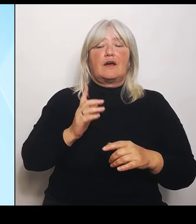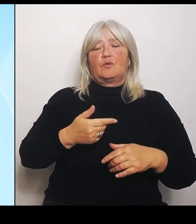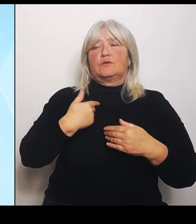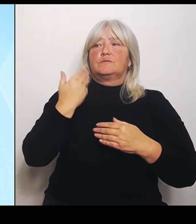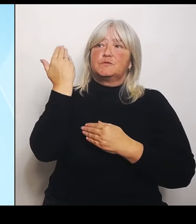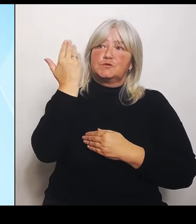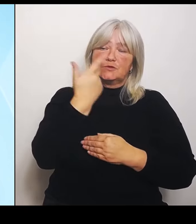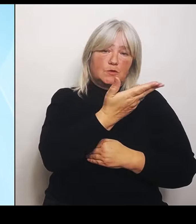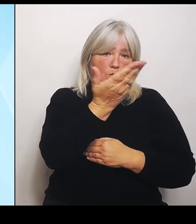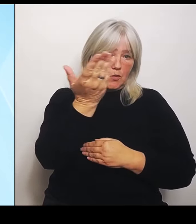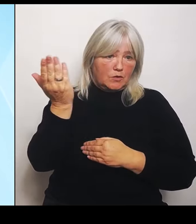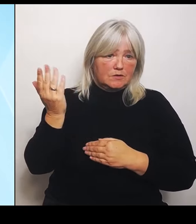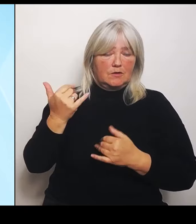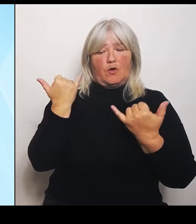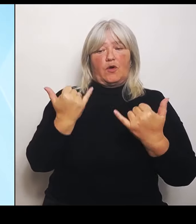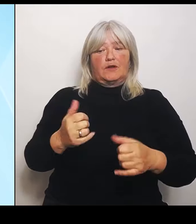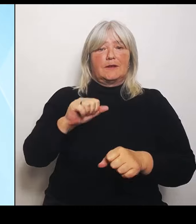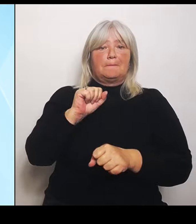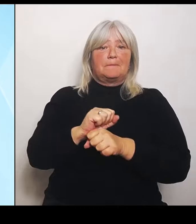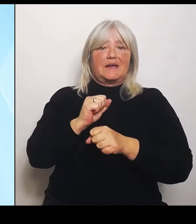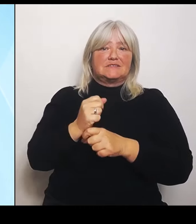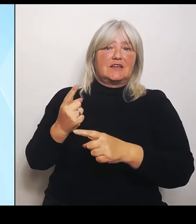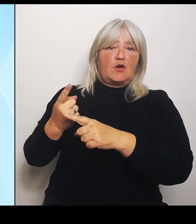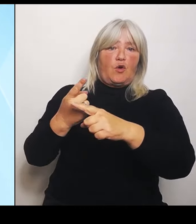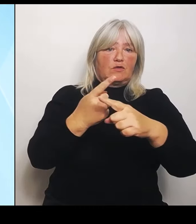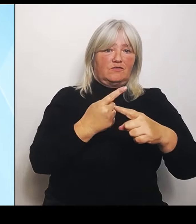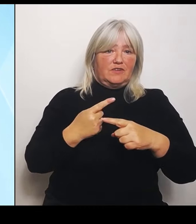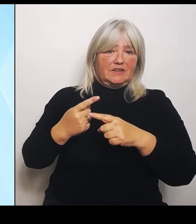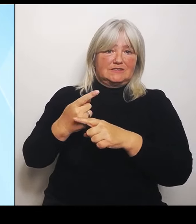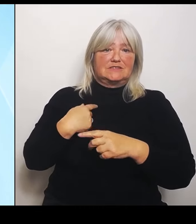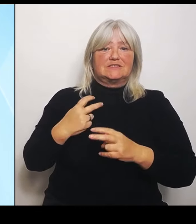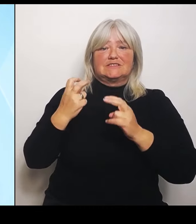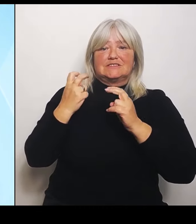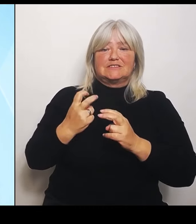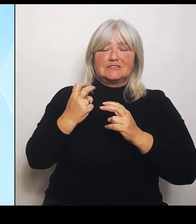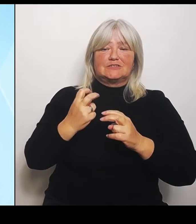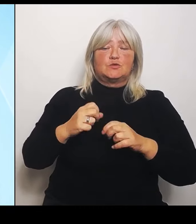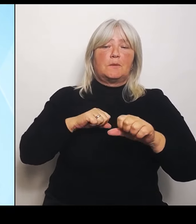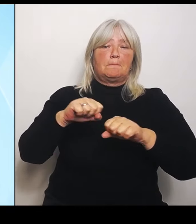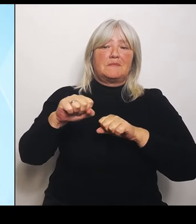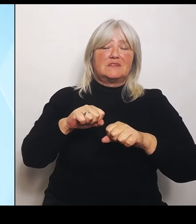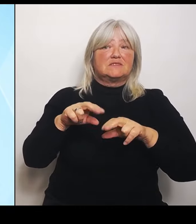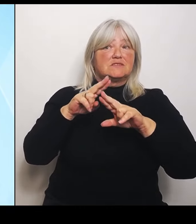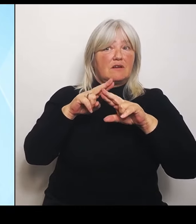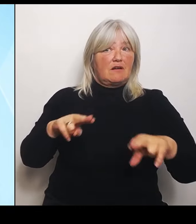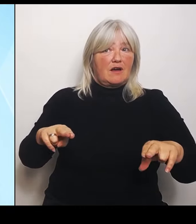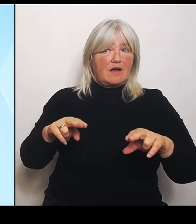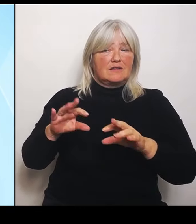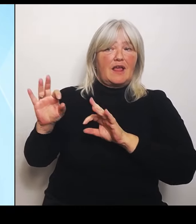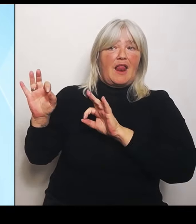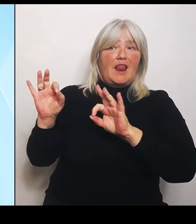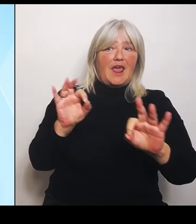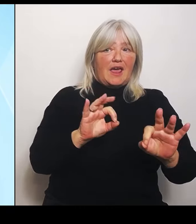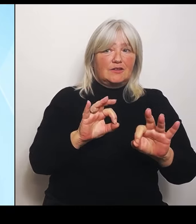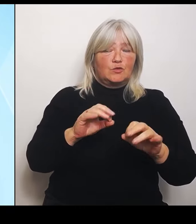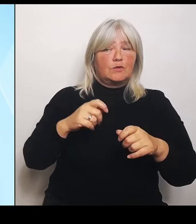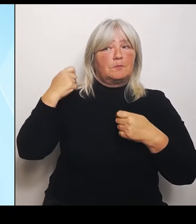Ministerrats, die wie immer unter der Leitung von Ministerpräsident Dr. Markus Söder im Ministerratssaal der Bayerischen Staatskanzlei